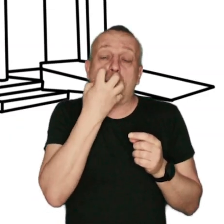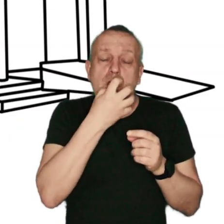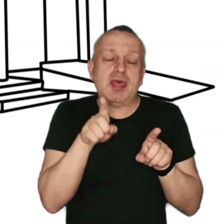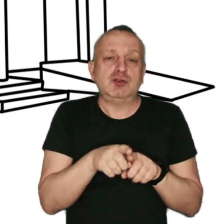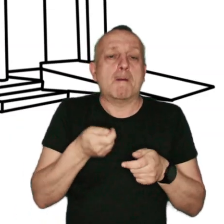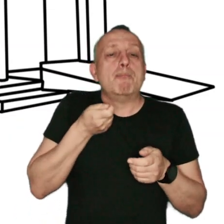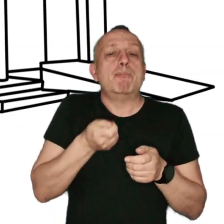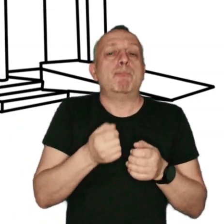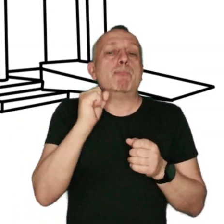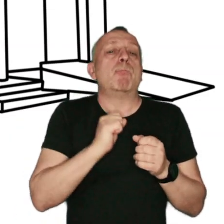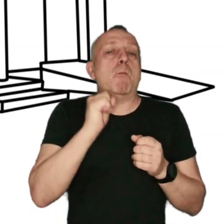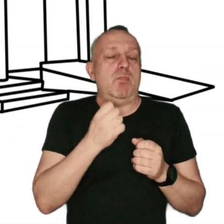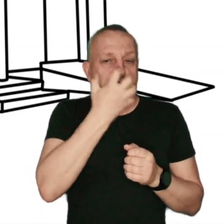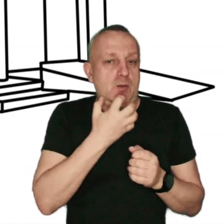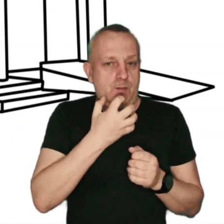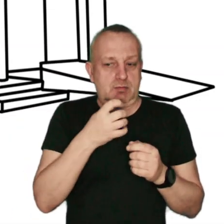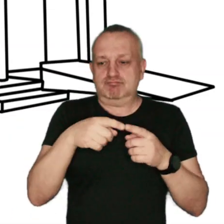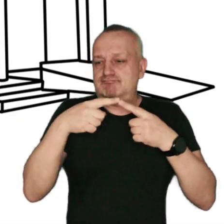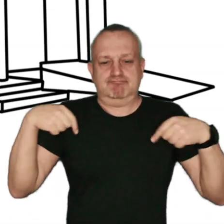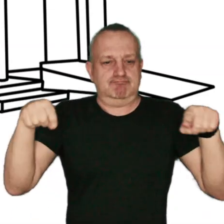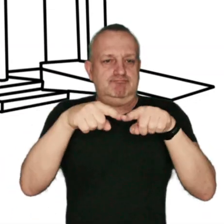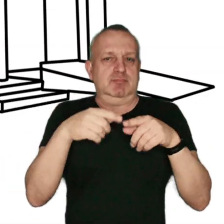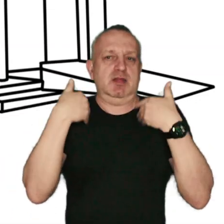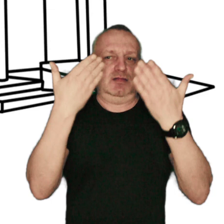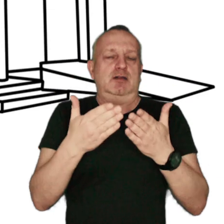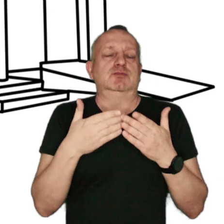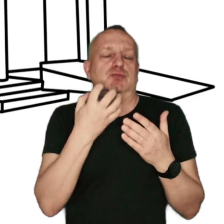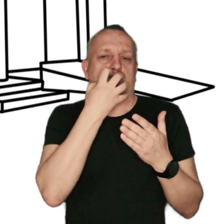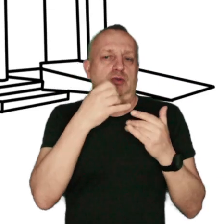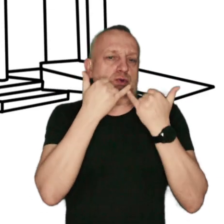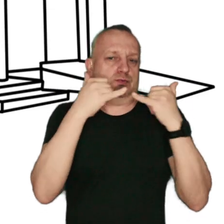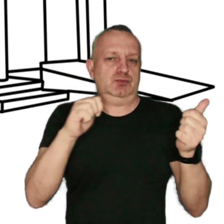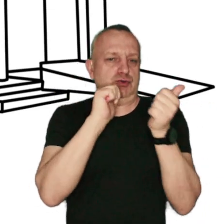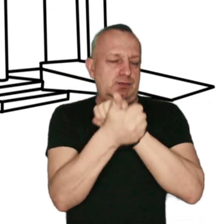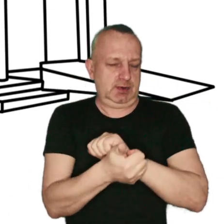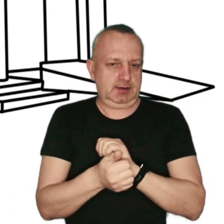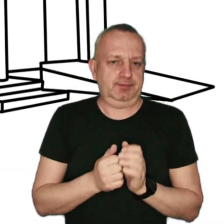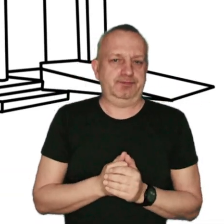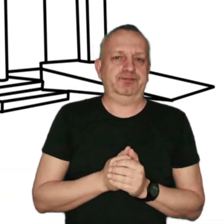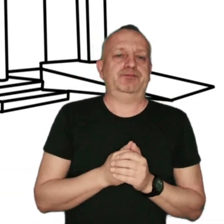która pobierają energię z otoczenia budynku i przekształcają ją w energię wykorzystywaną następnie do